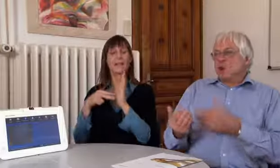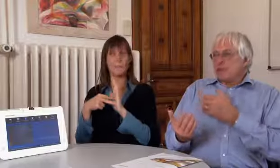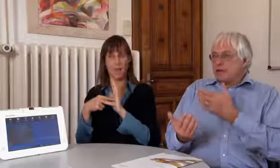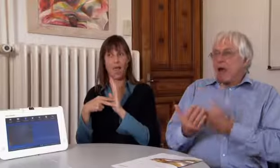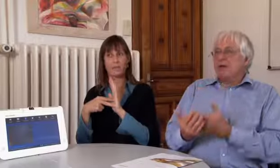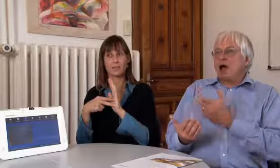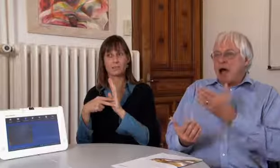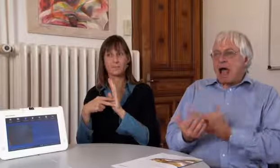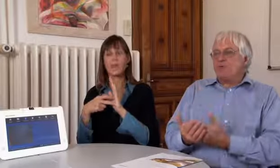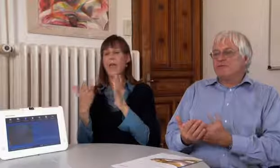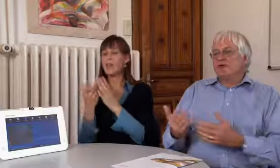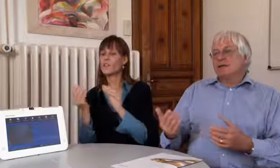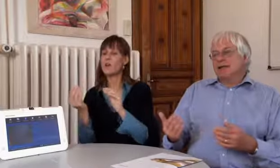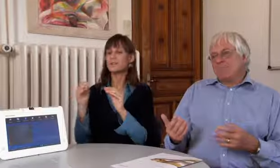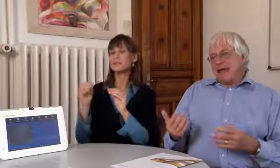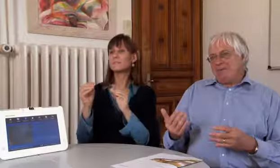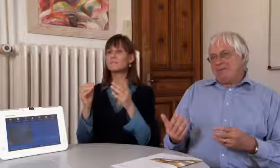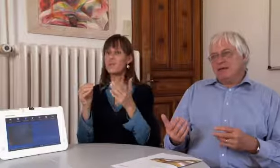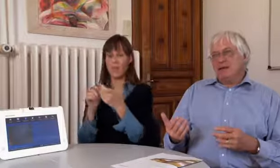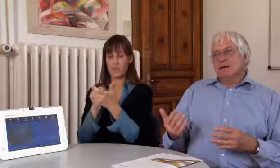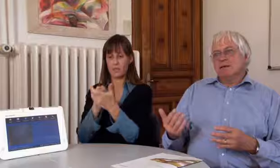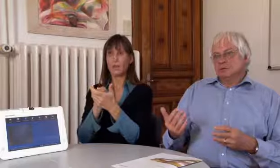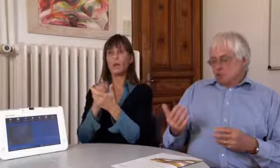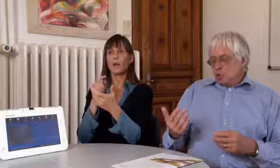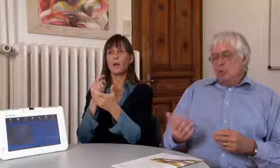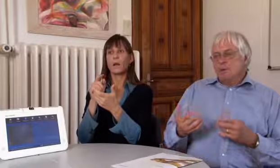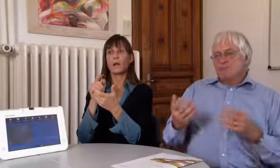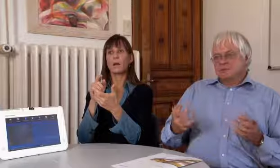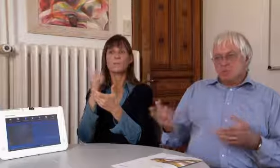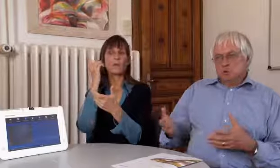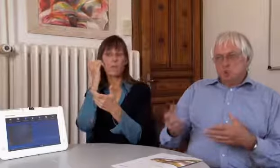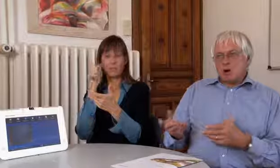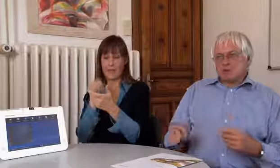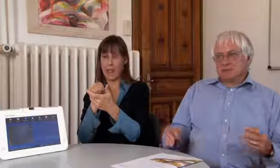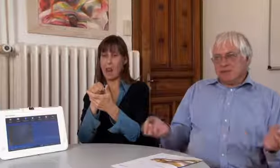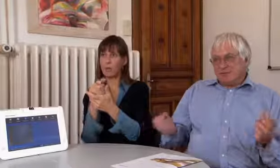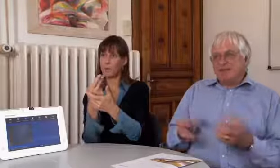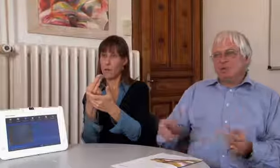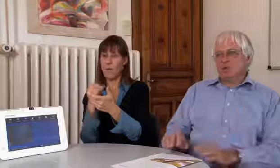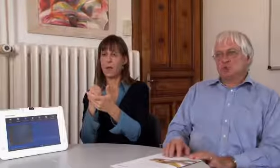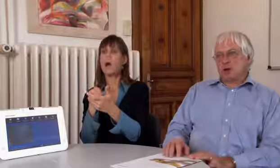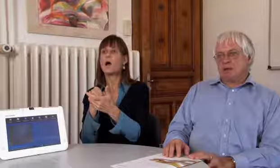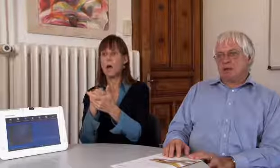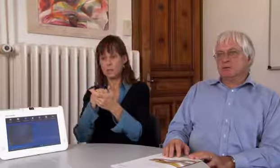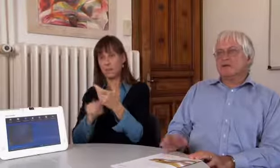eine Applikation, Kamera auf dem Handy,